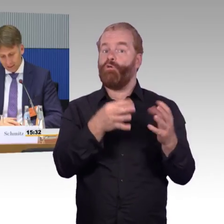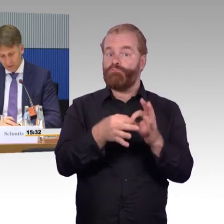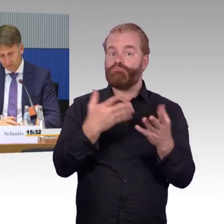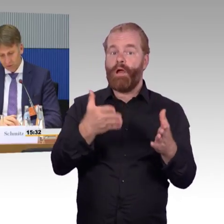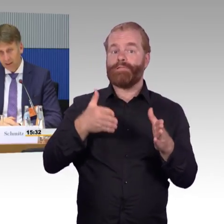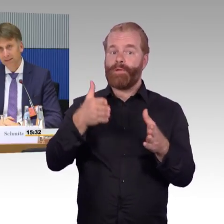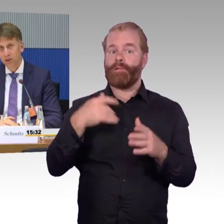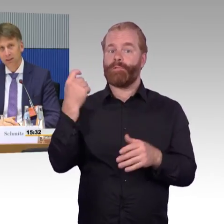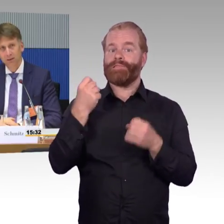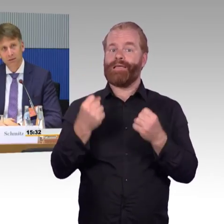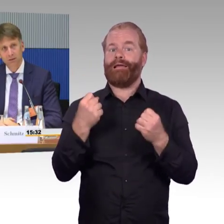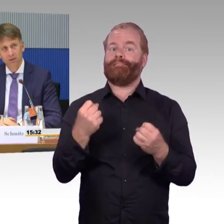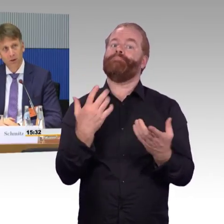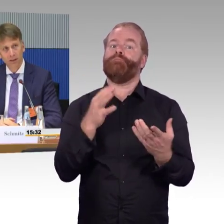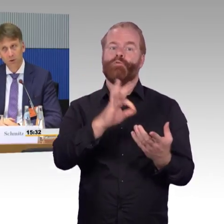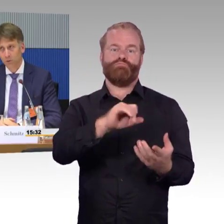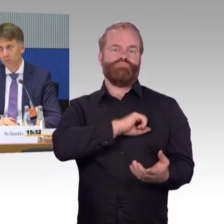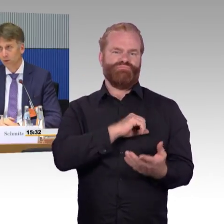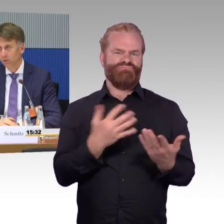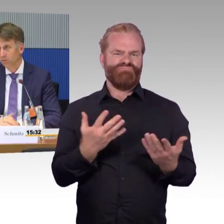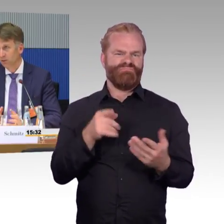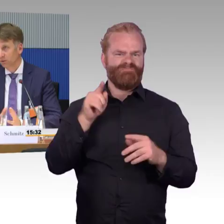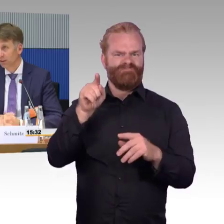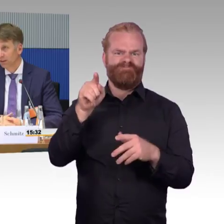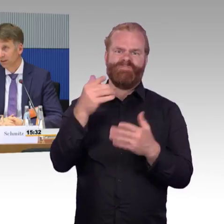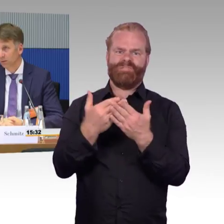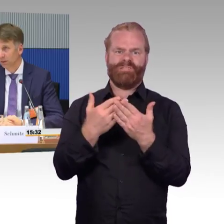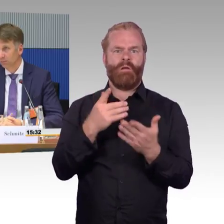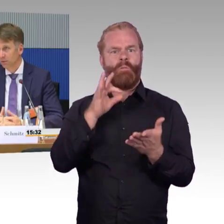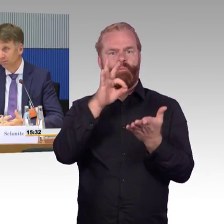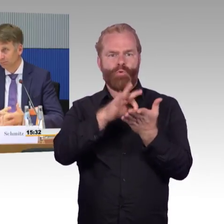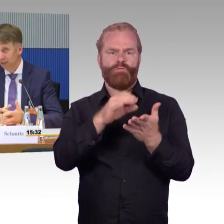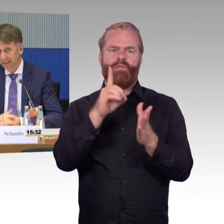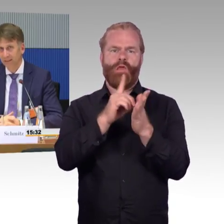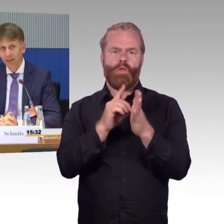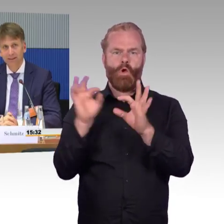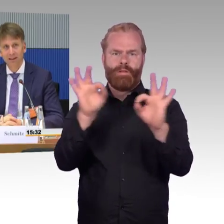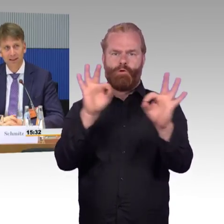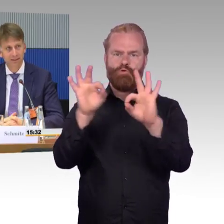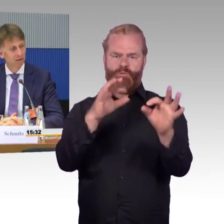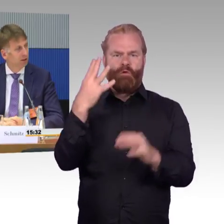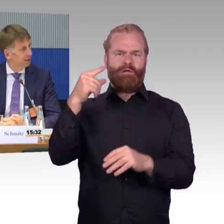Ein weiteres Thema: virtuelle Haltestelle. Ist auch angesprochen worden, vorhin. Wir diskutieren hier über barrierefreies Reisen,